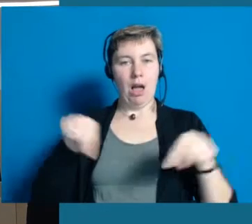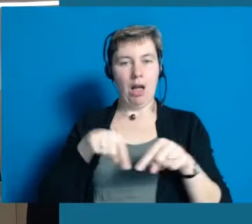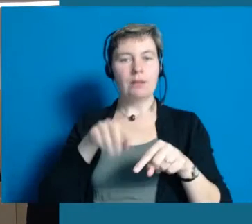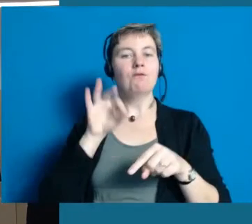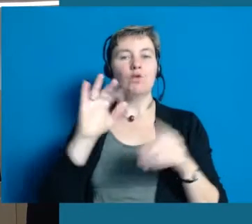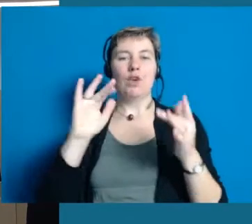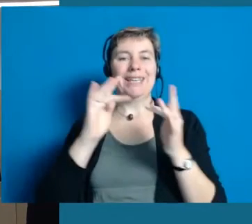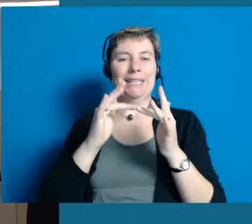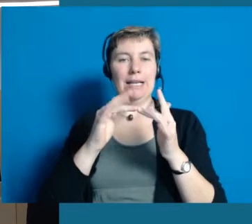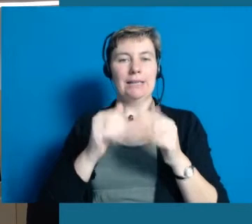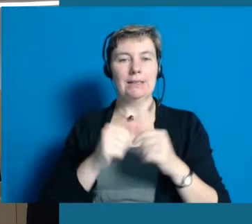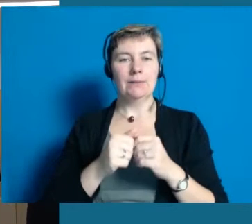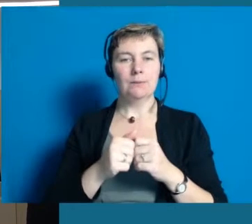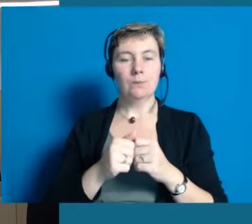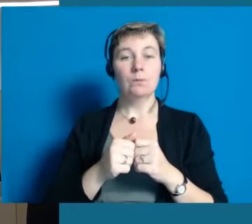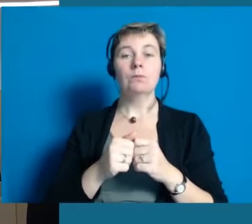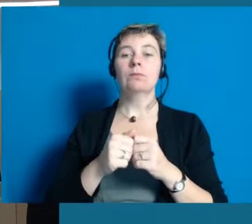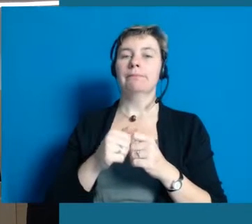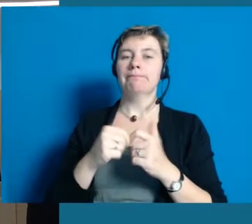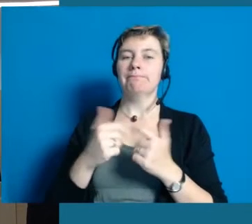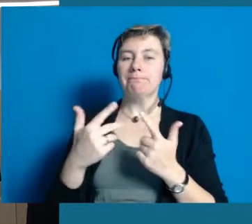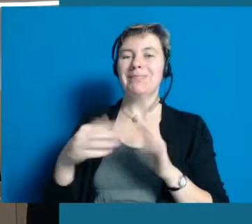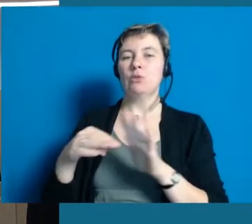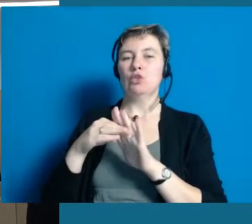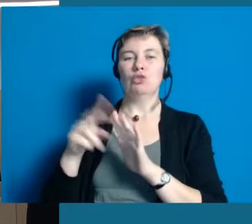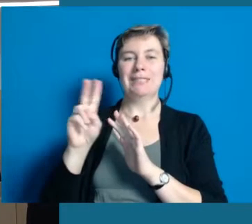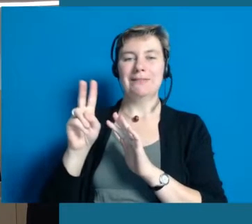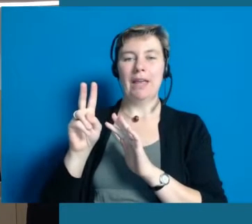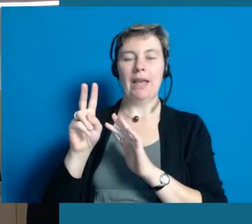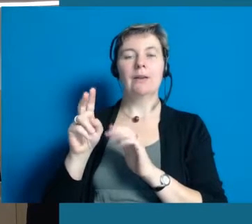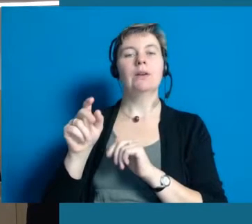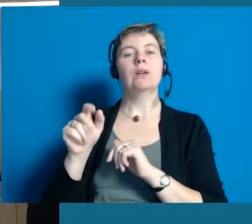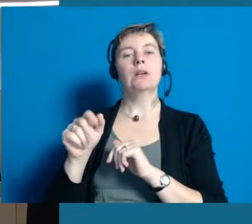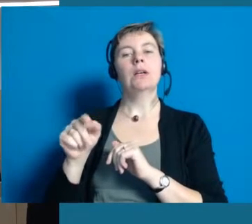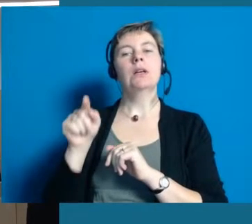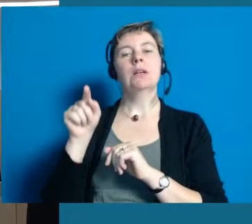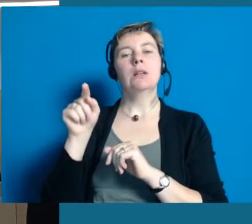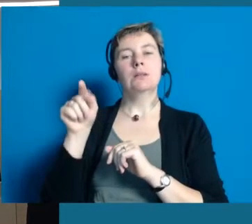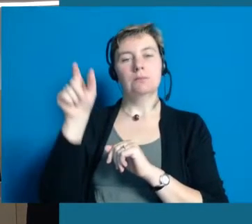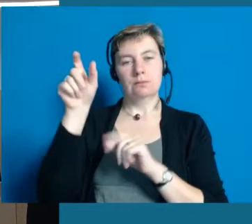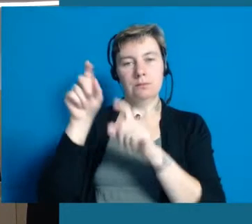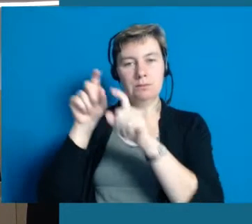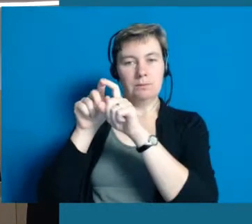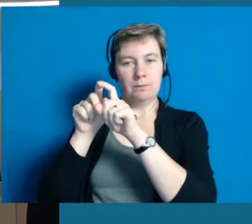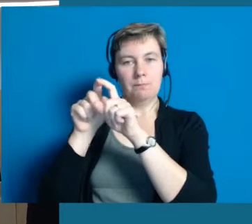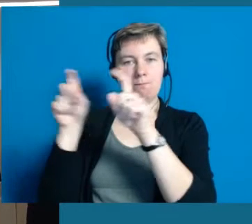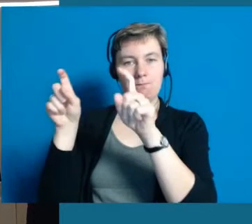Hier haben wir uns Unterstützung geholt, gerade was das Internet betrifft und ein Programm natürlich in der Lage sein muss,